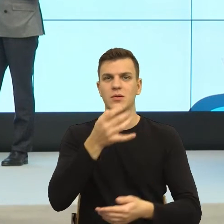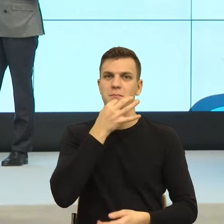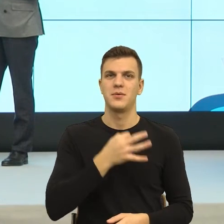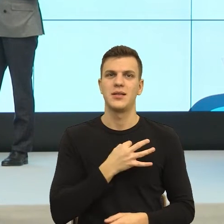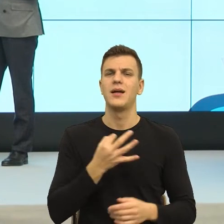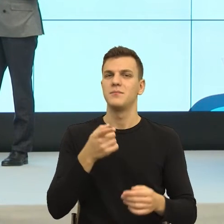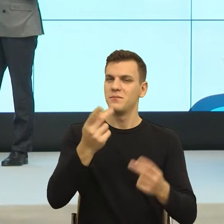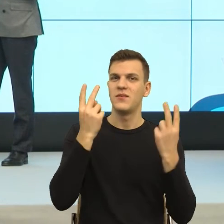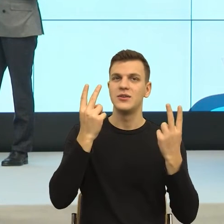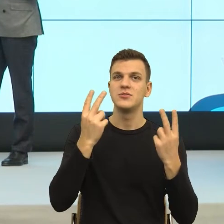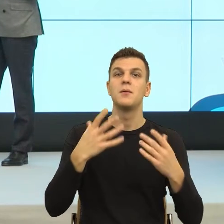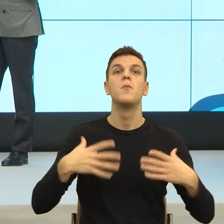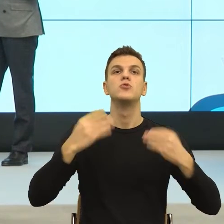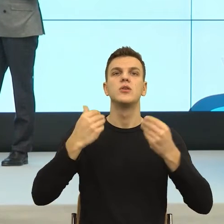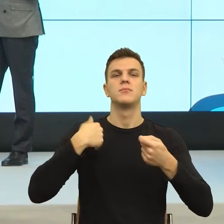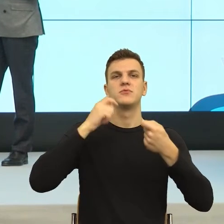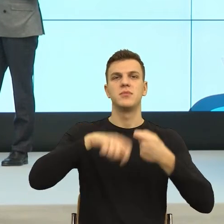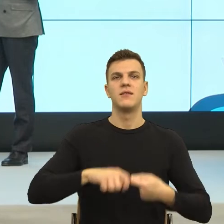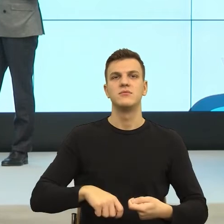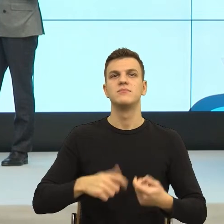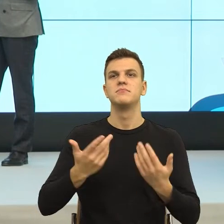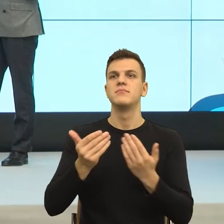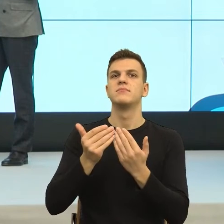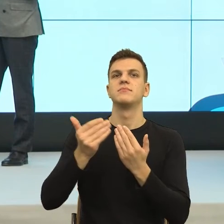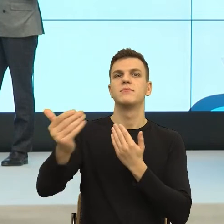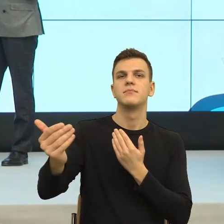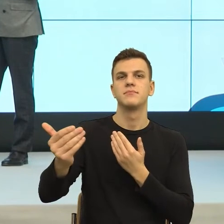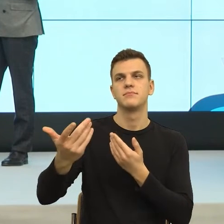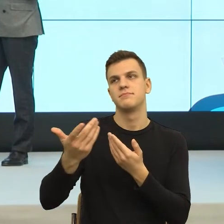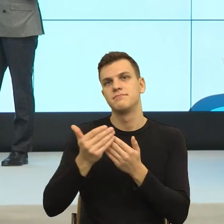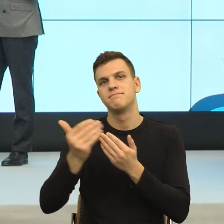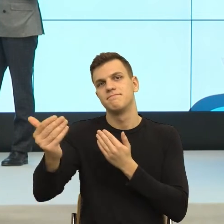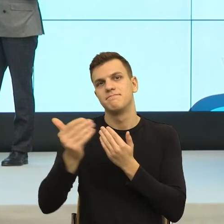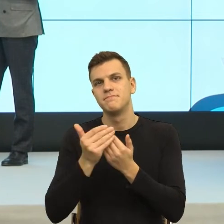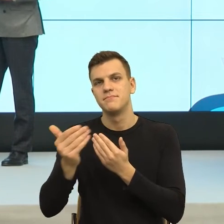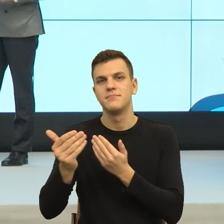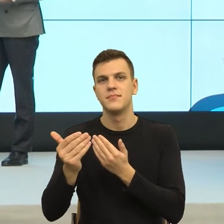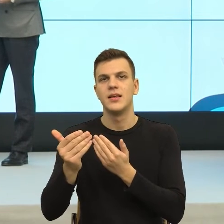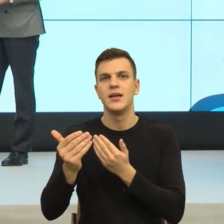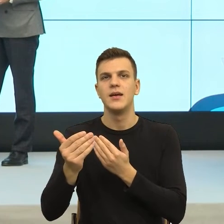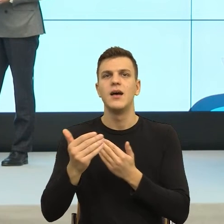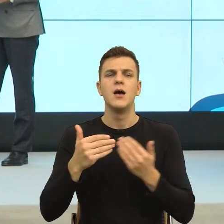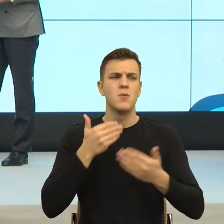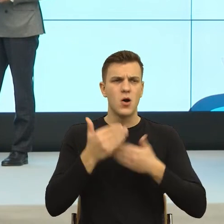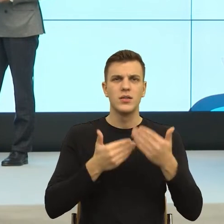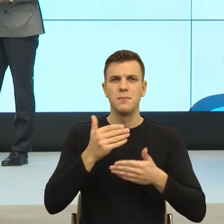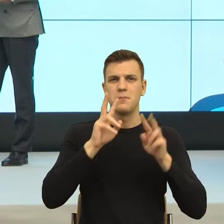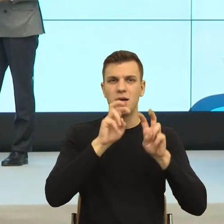dystans fizyczny, cała taka domena zwana proksemiką. I nagle zauważono, że jeżeli ja nawet mimo że się znamy z Wojtkiem